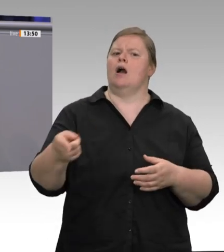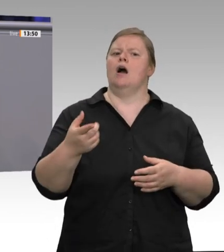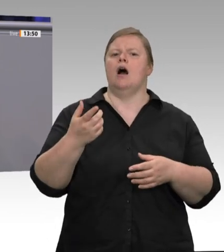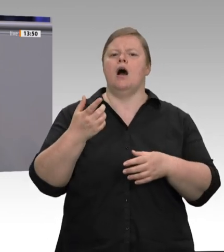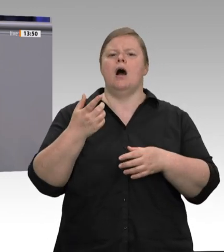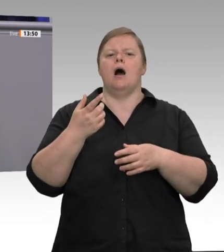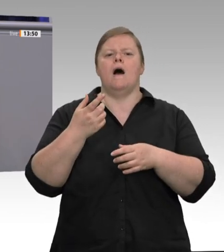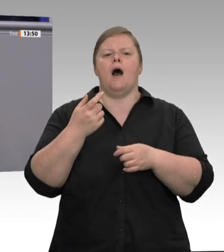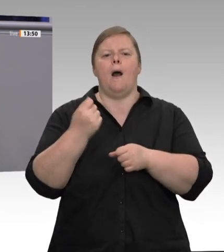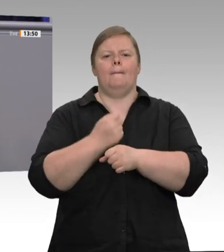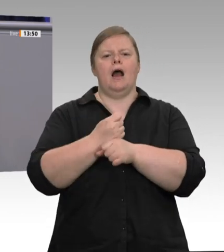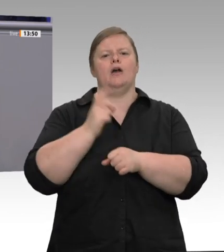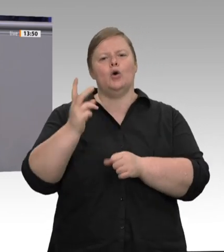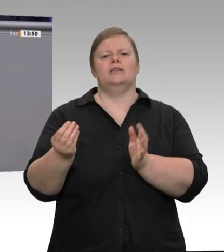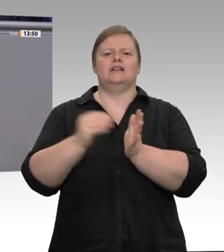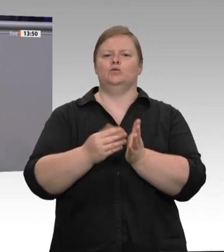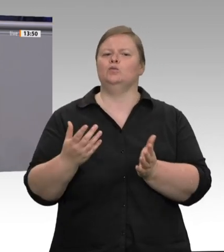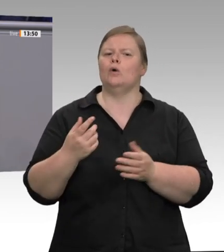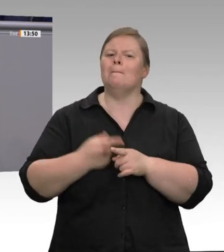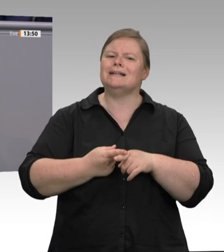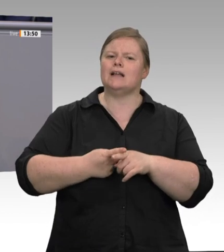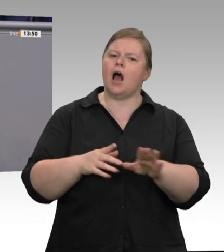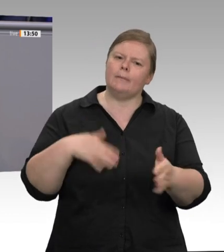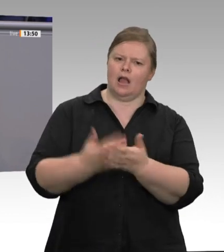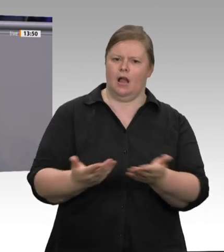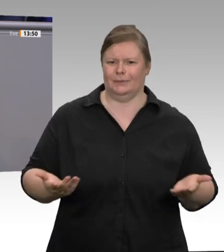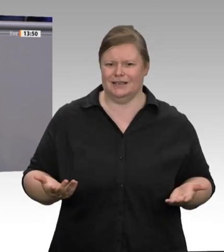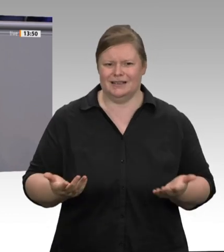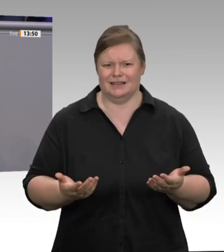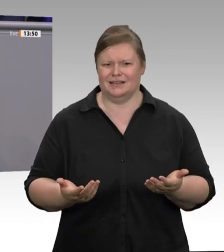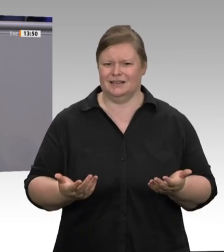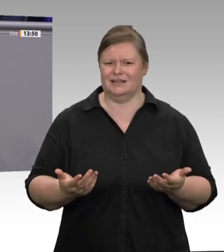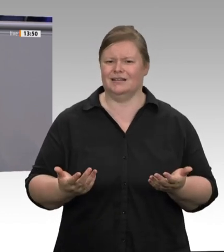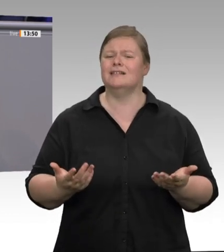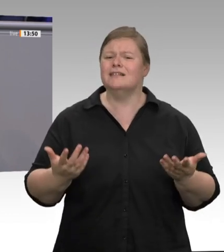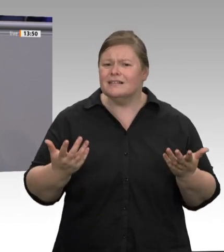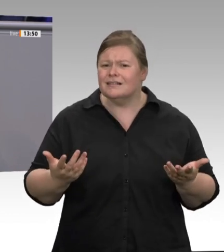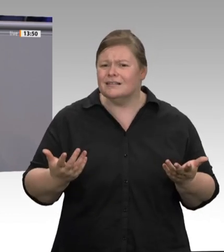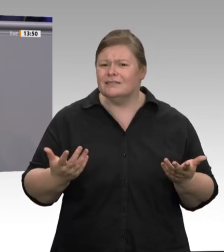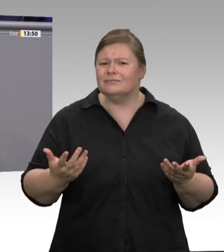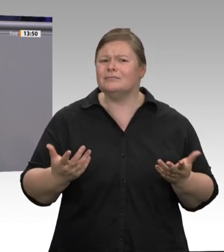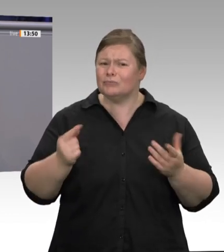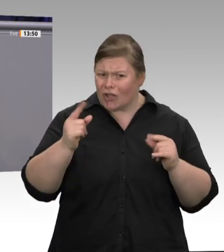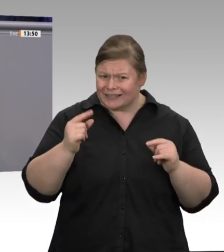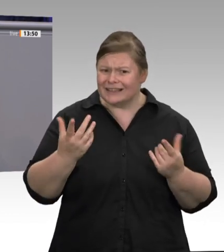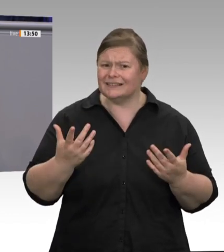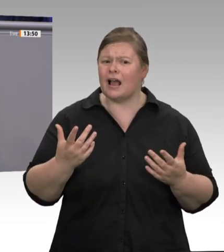in der Birne sind. Wann merken Sie, meine Damen und Herren der Bundesregierung, endlich,